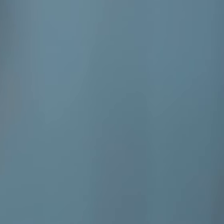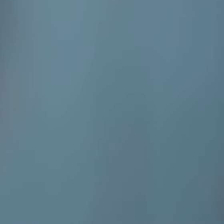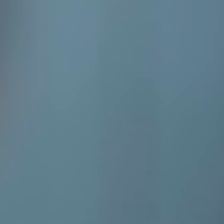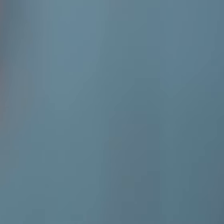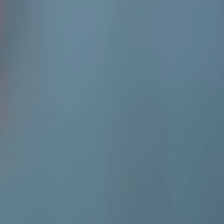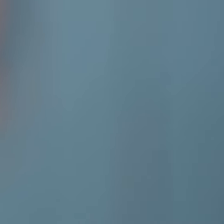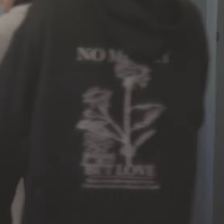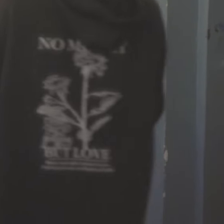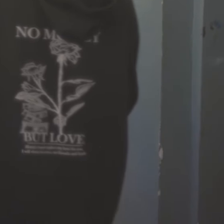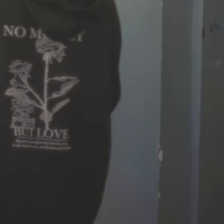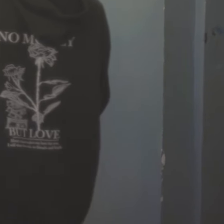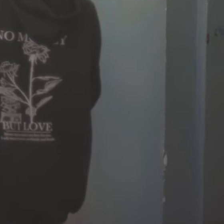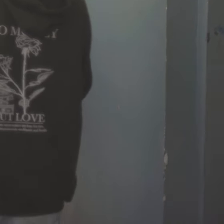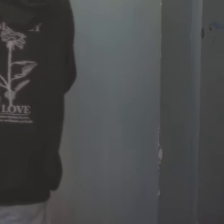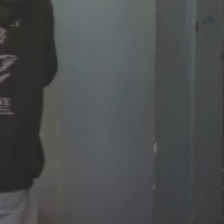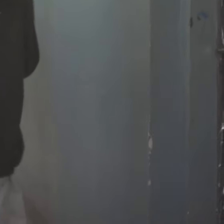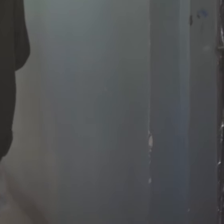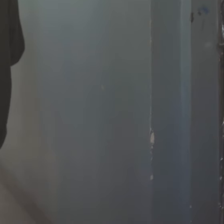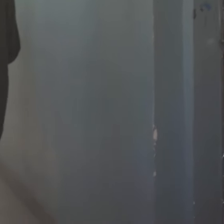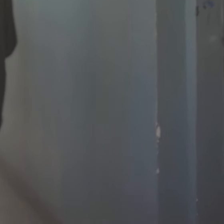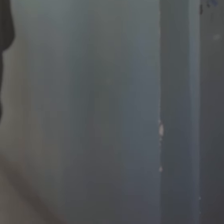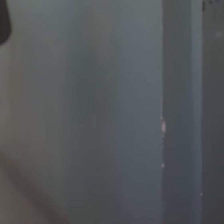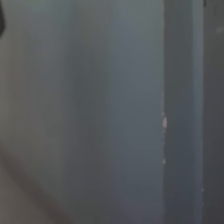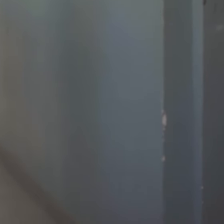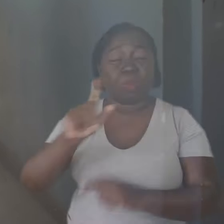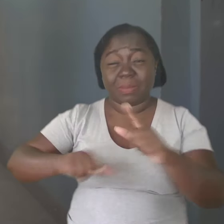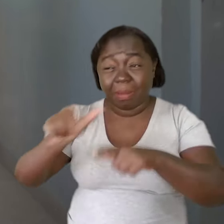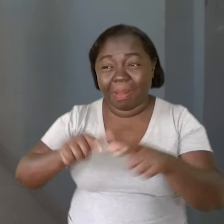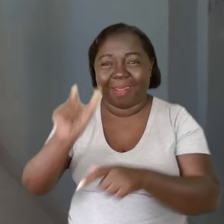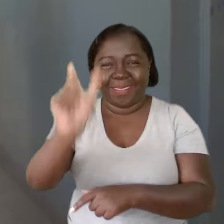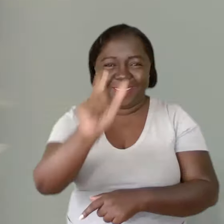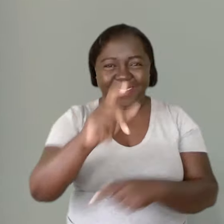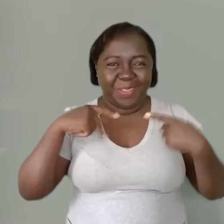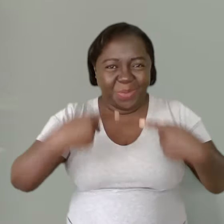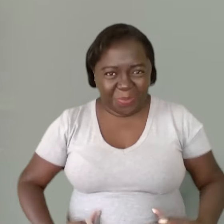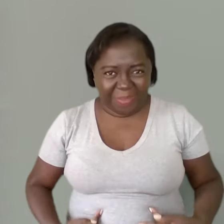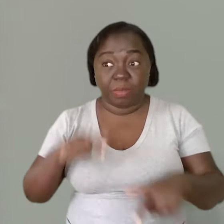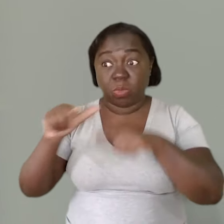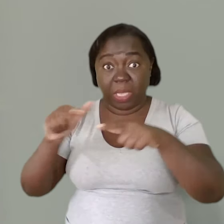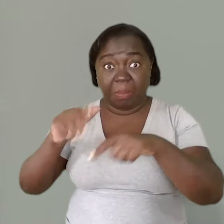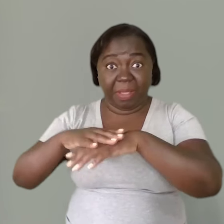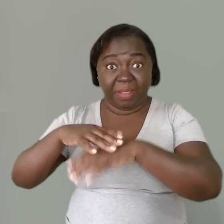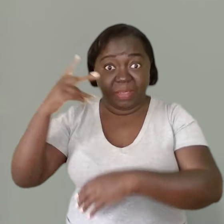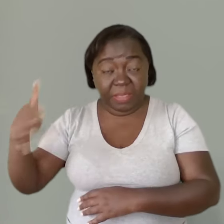O professor está trabalhando com seres humanos. Dentro desse trabalho prescrito,